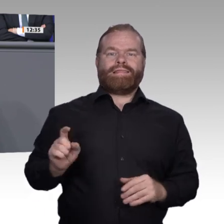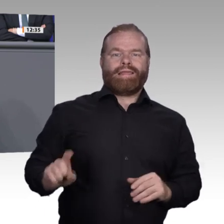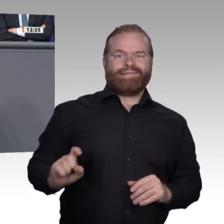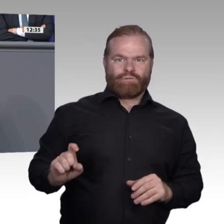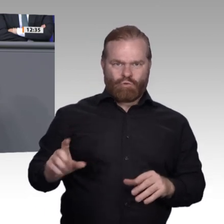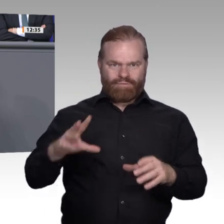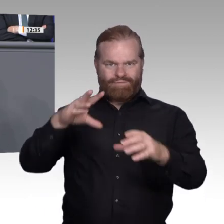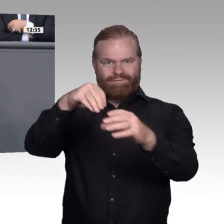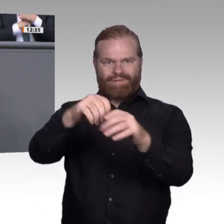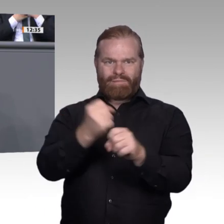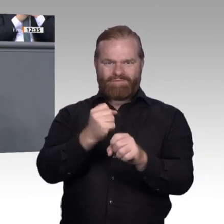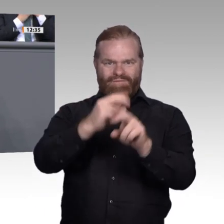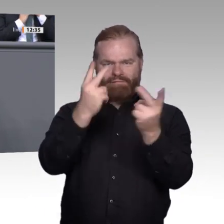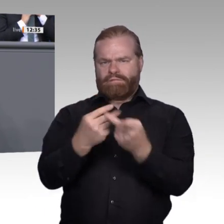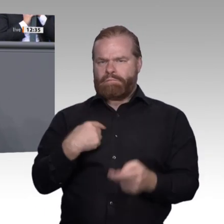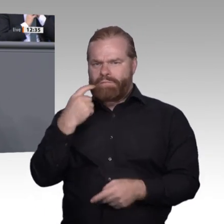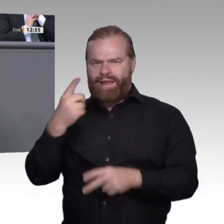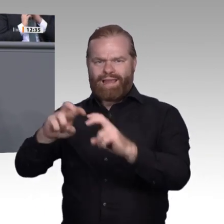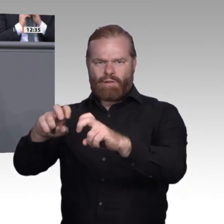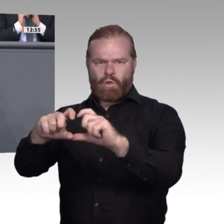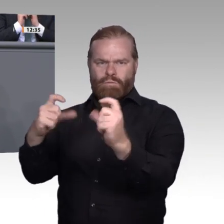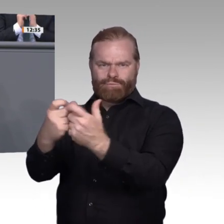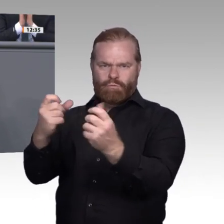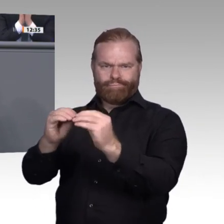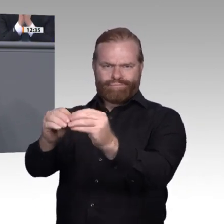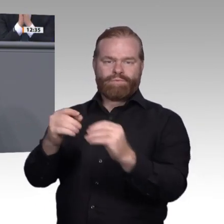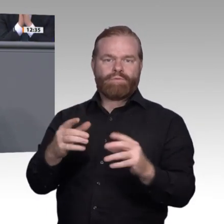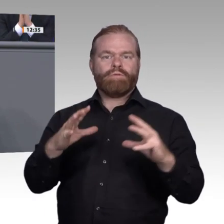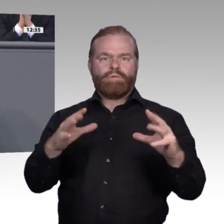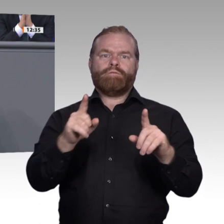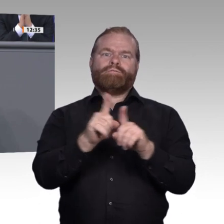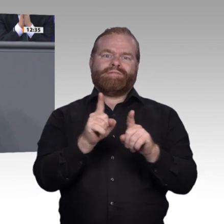aufgrund technologiefreier Definition zu Verbesserung und Modernisierung kommt. Vielleicht